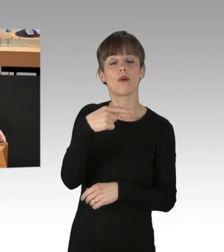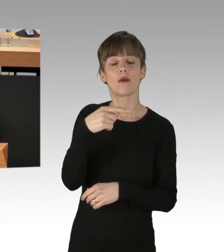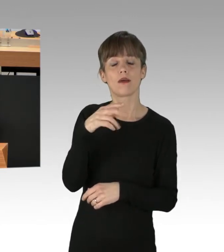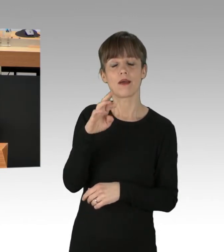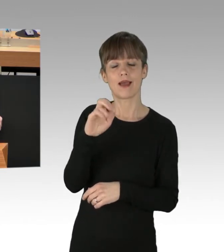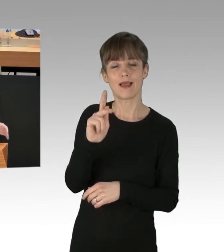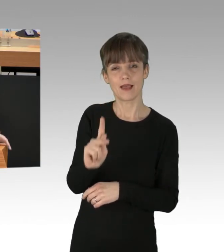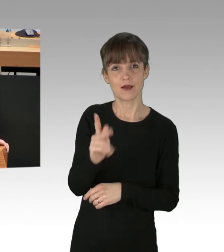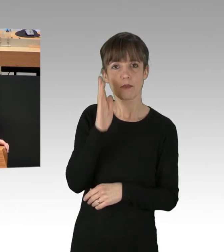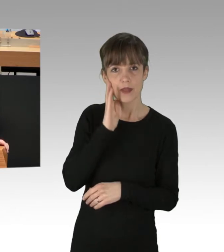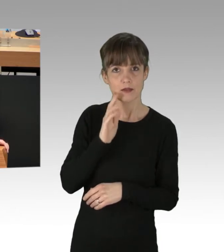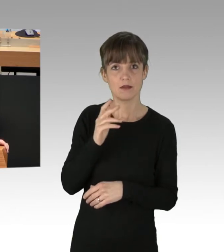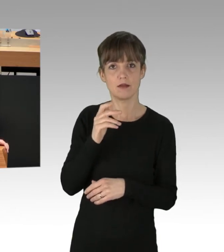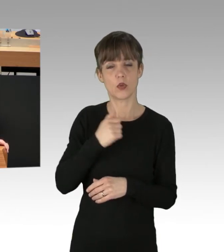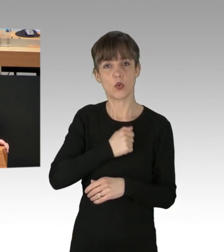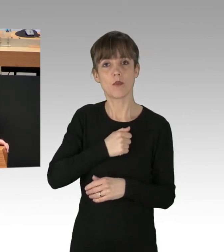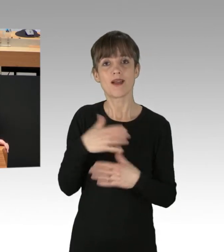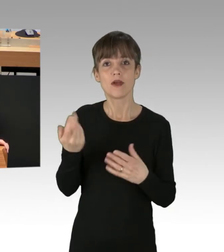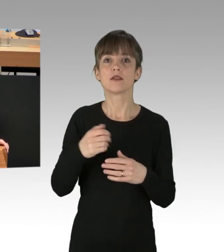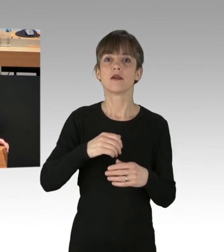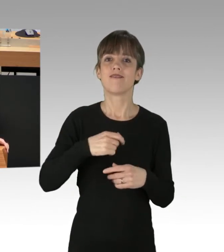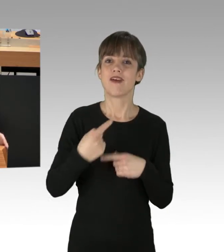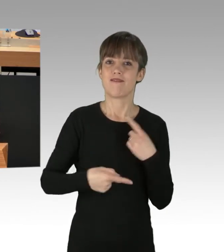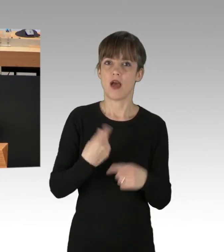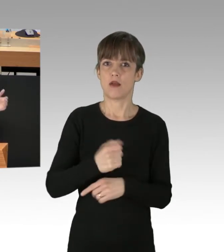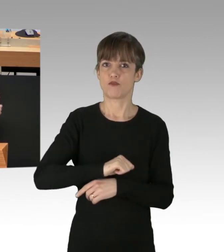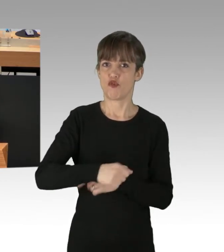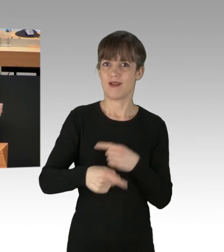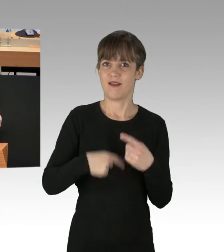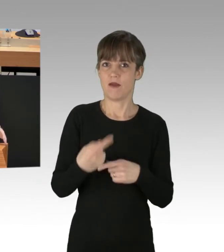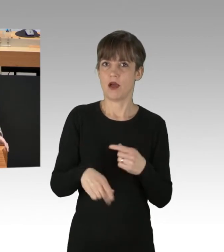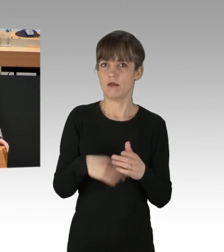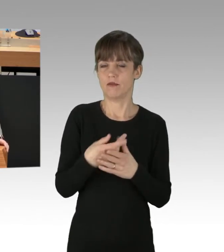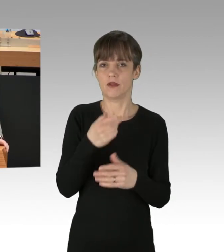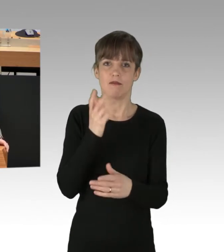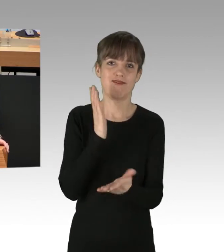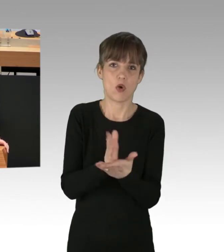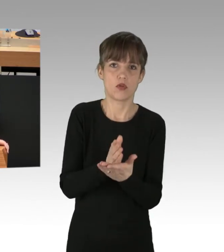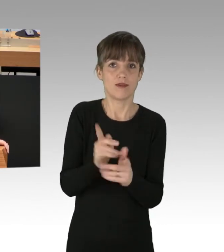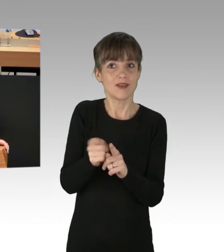dass beschleunigte Verfahren und unverzügliche Verurteilung, analog, wie wir das beim ersten Mal schon erfolgreich erprobt haben,